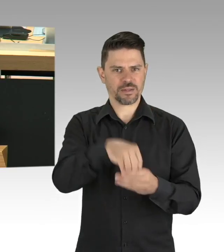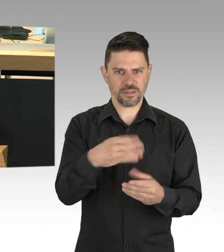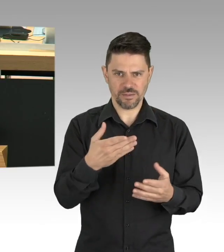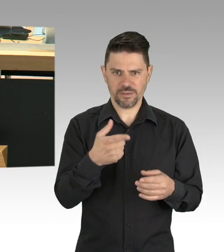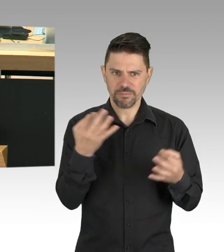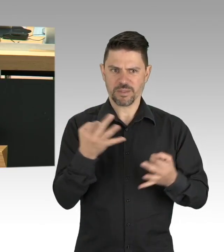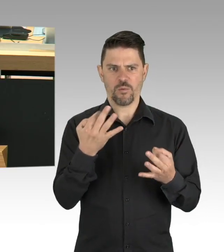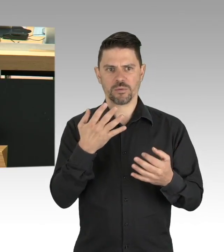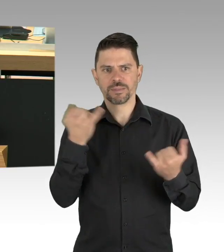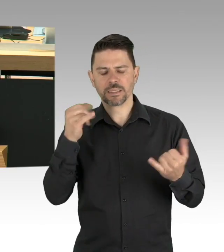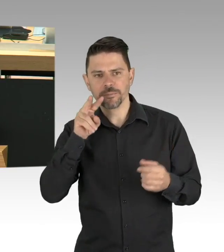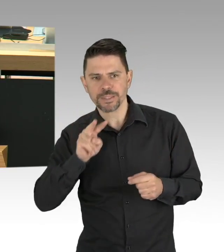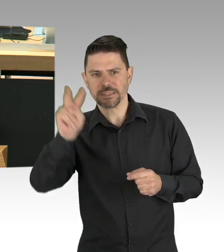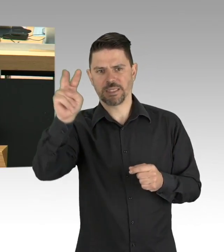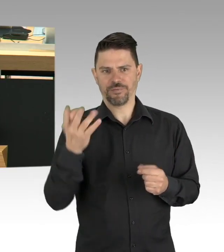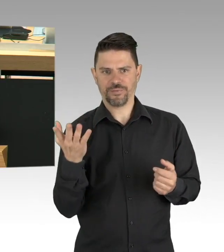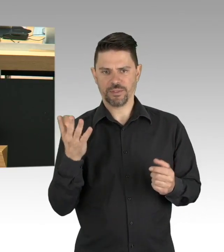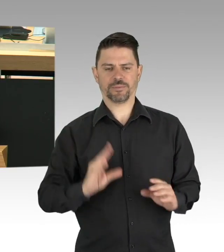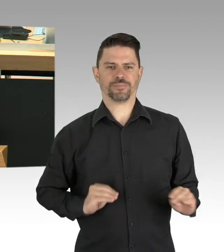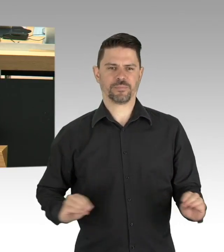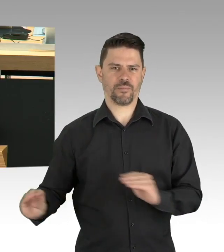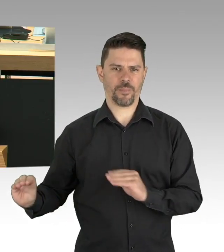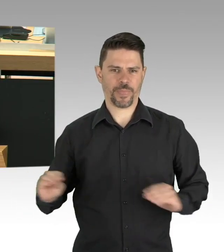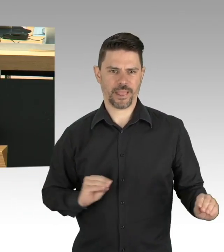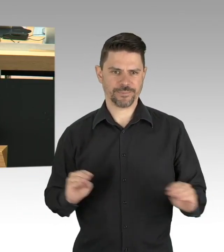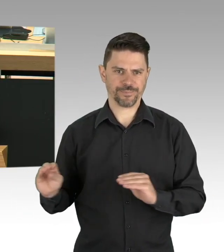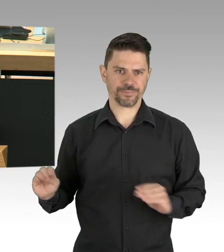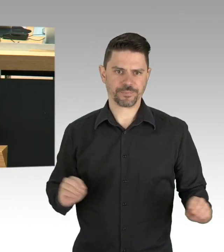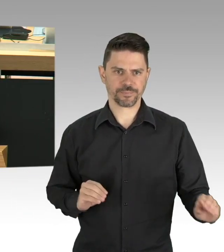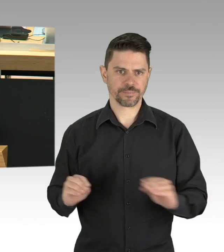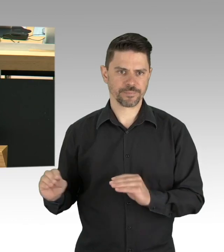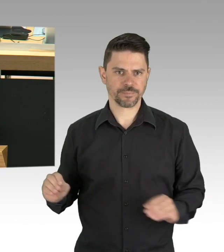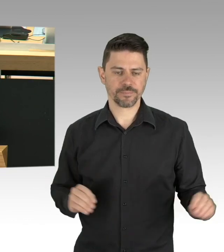die Interessen der vielen Berliner Betriebe und Arbeitsplätze zu vertreten,